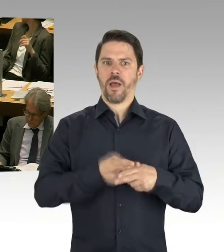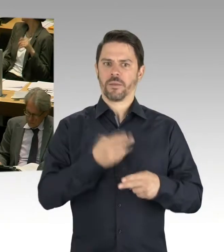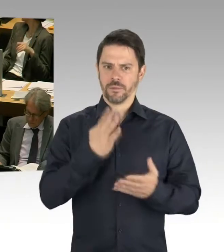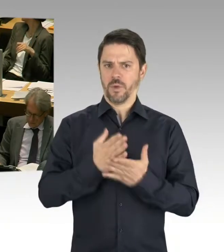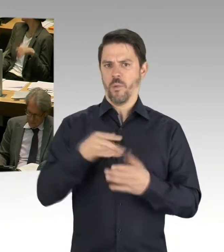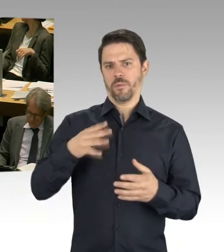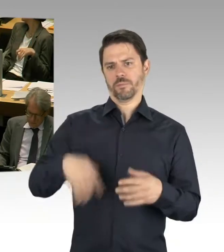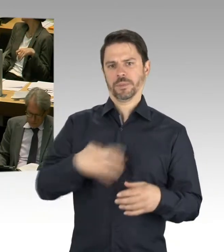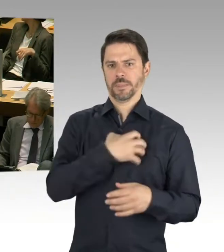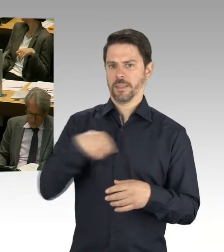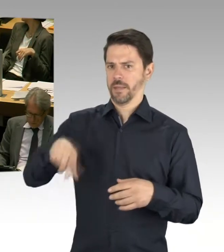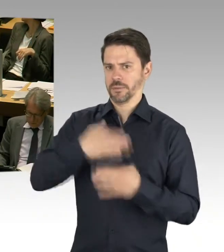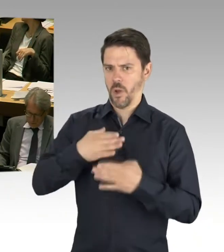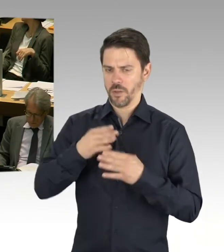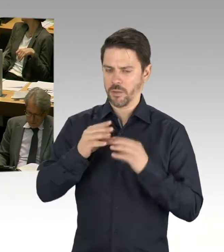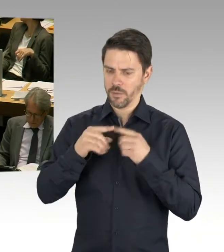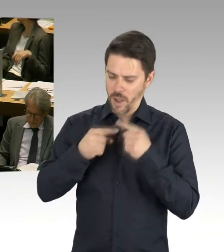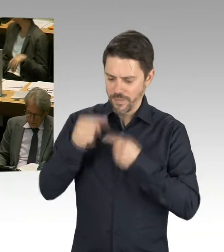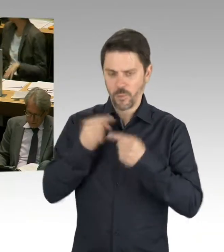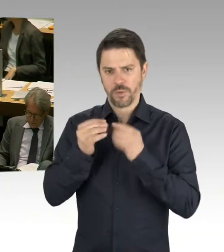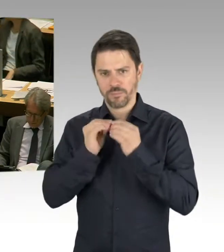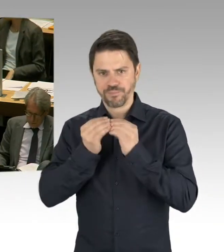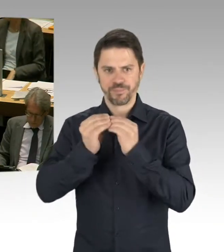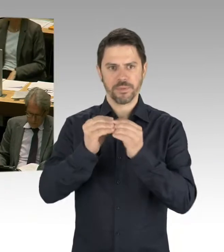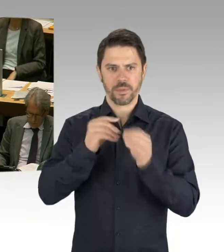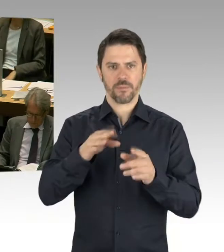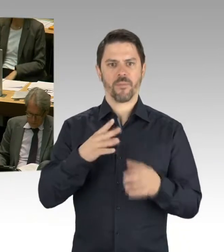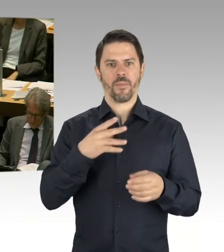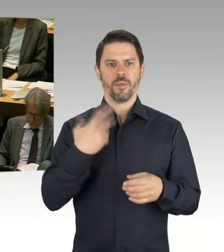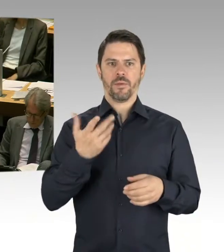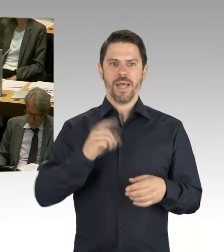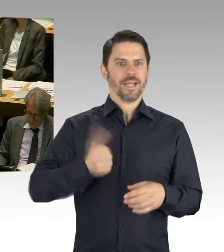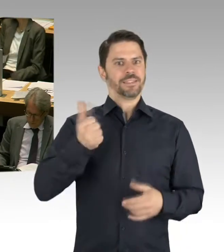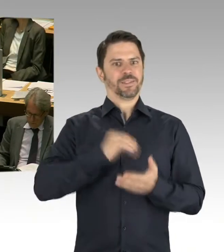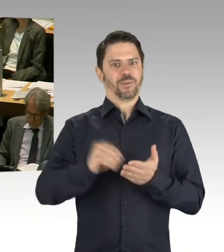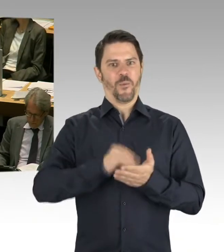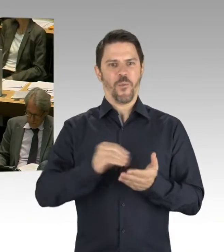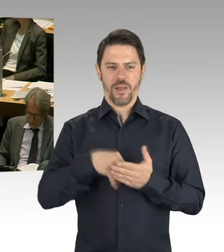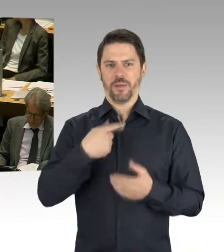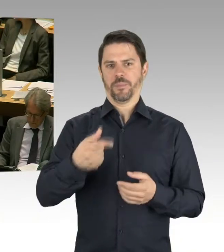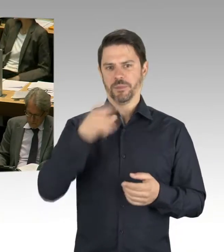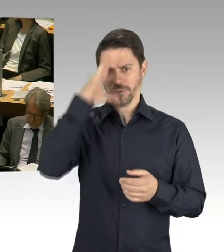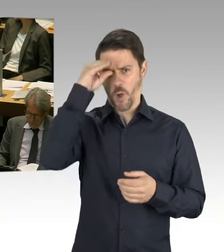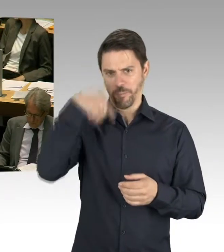Und auch sollen zehn weitere Grundschulen fertiggestellt werden.